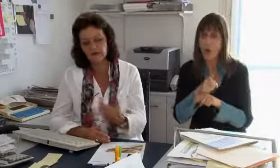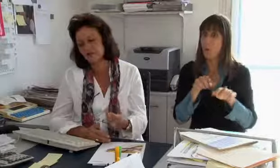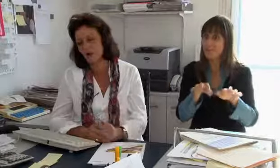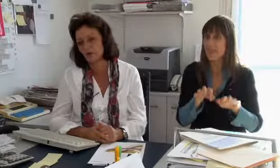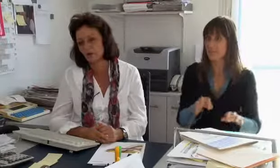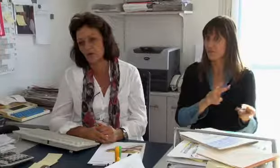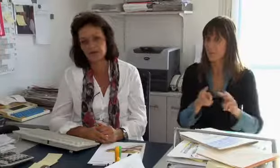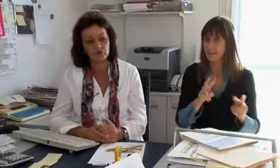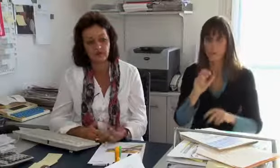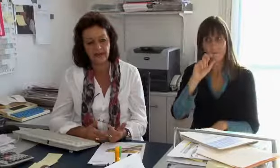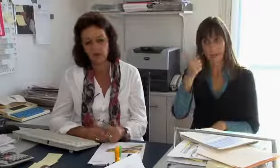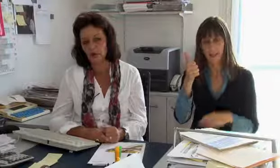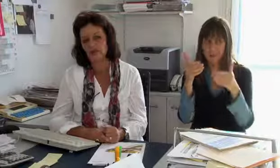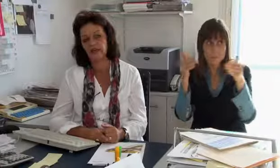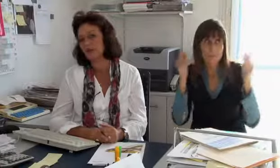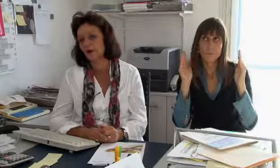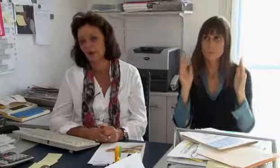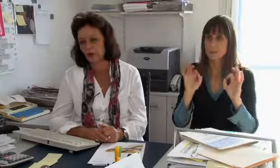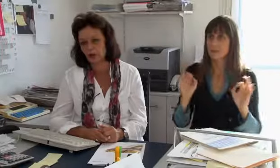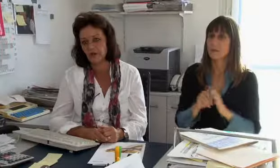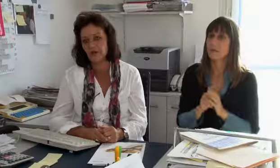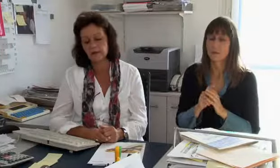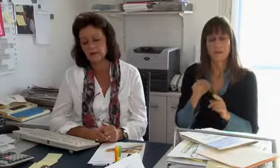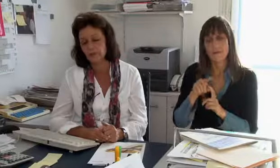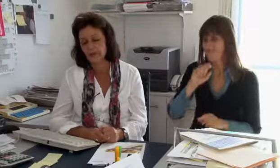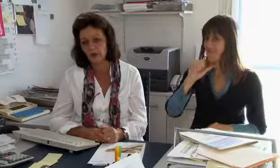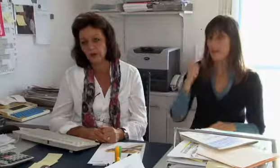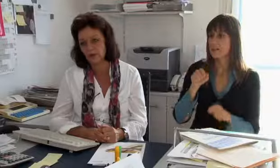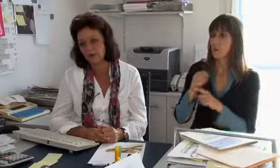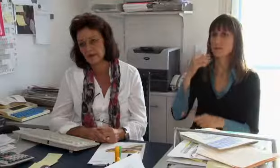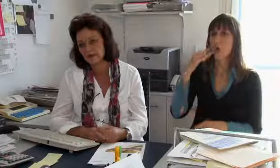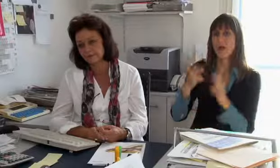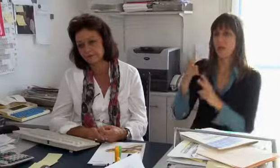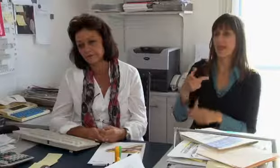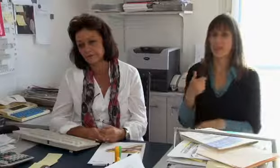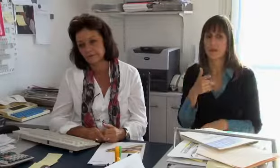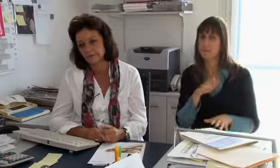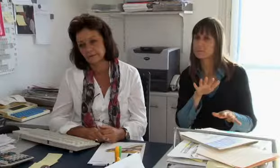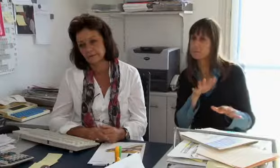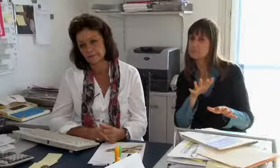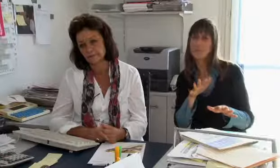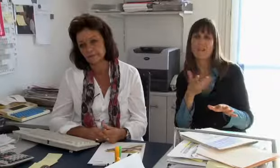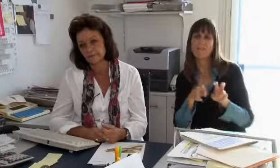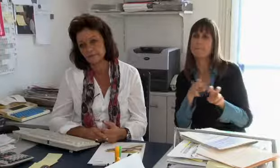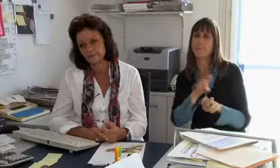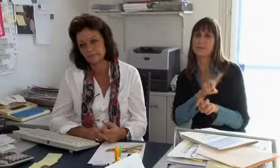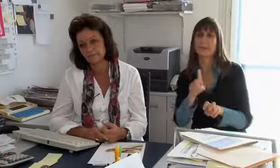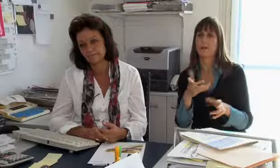gewährleistet werden kann, gleich wie in der Textvermittlung. Das ist das A und O, weil sonst werden die Hörgeschädigten